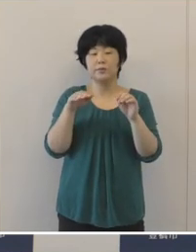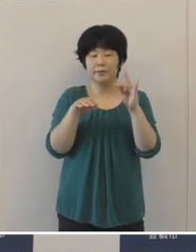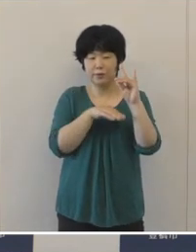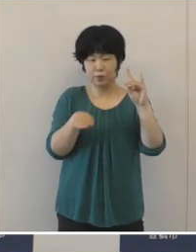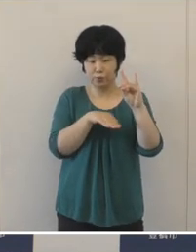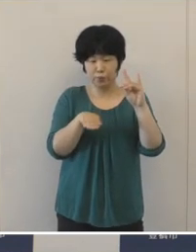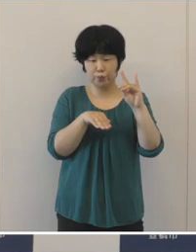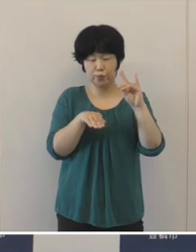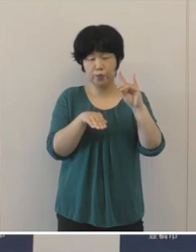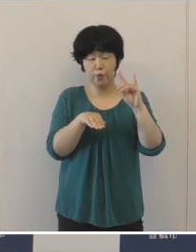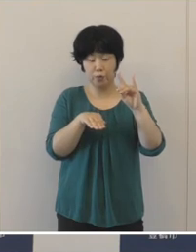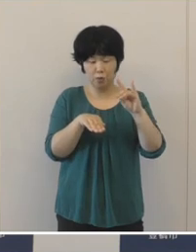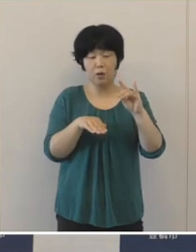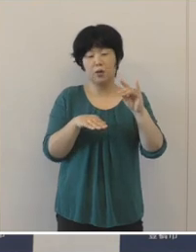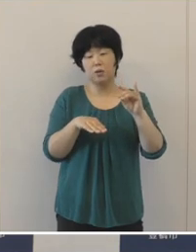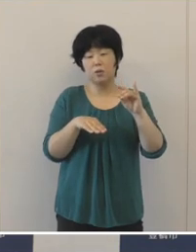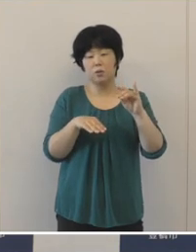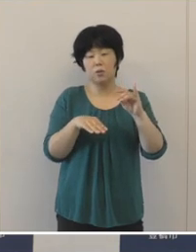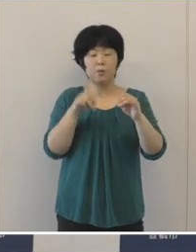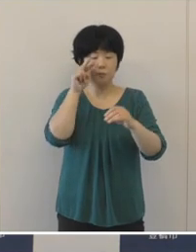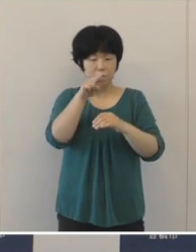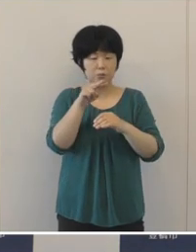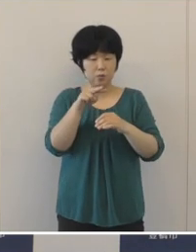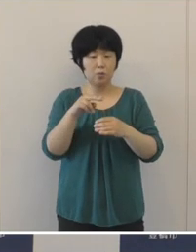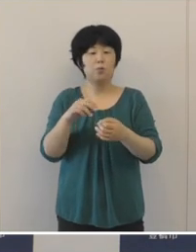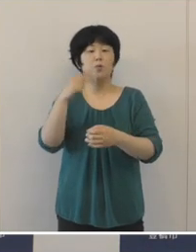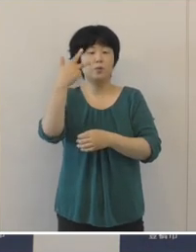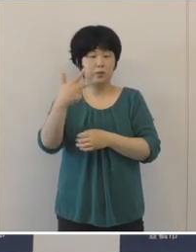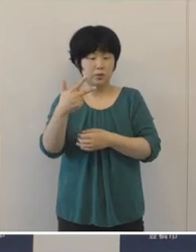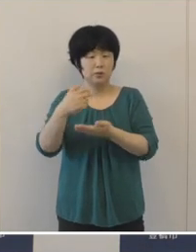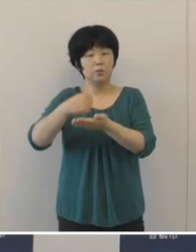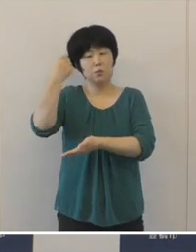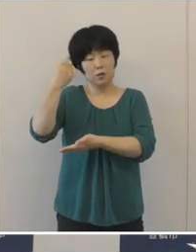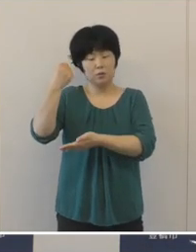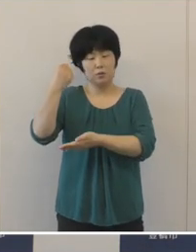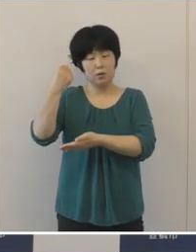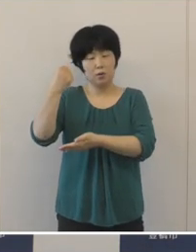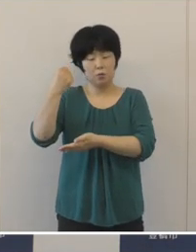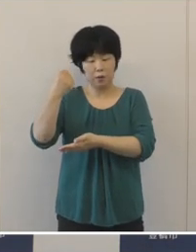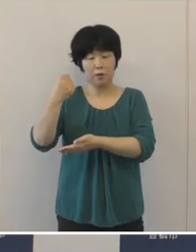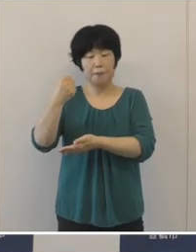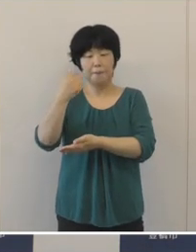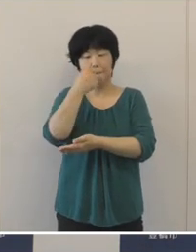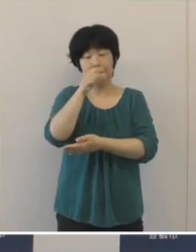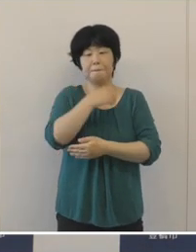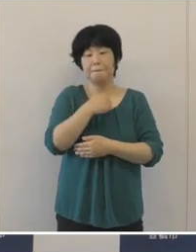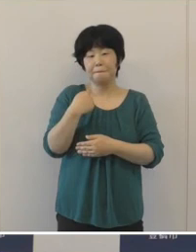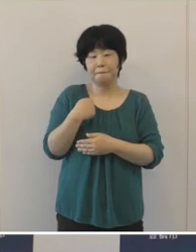現時点、本市の財政の健全性は保たれているものと考えております。